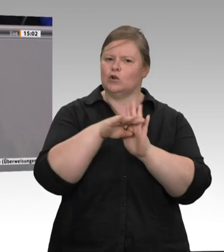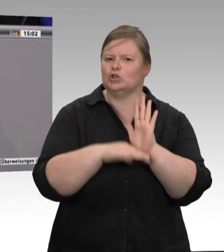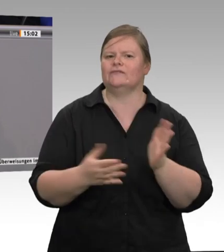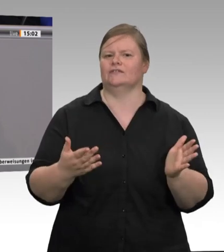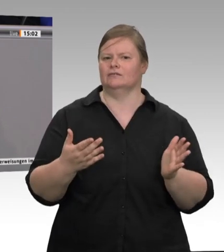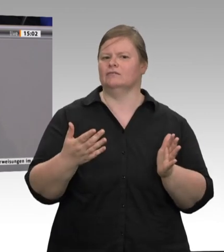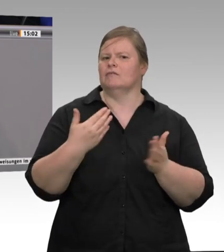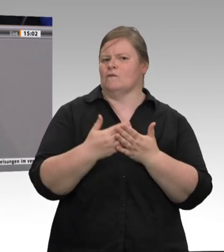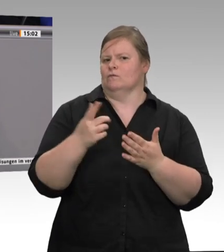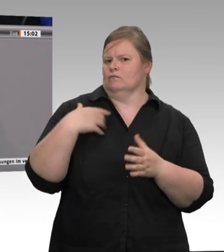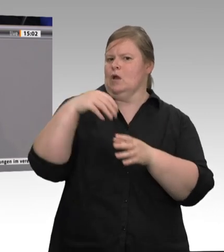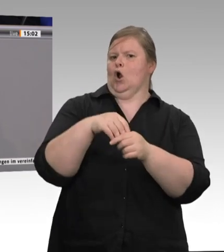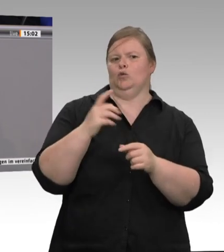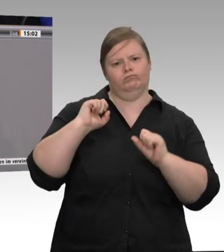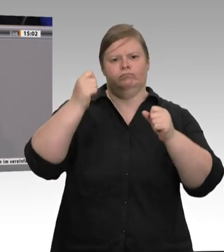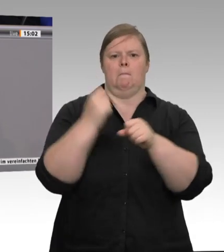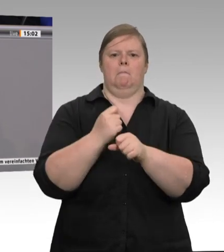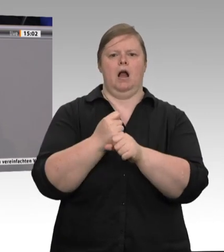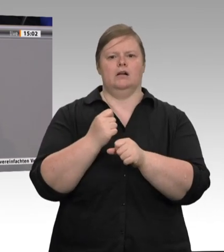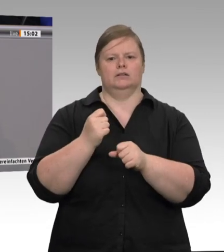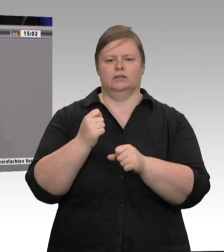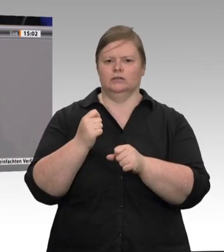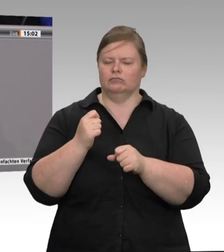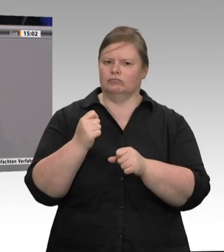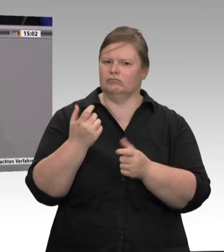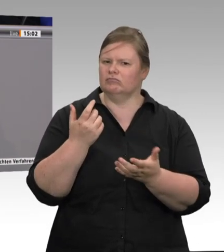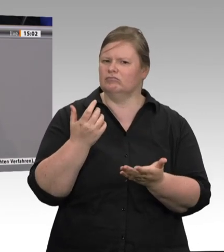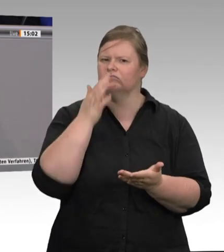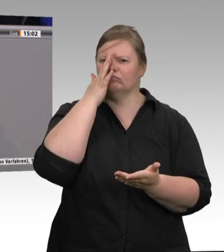wurden in den Städten und Kommunen geschlossen? Warum wurden sie geschlossen?